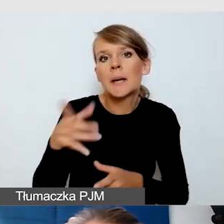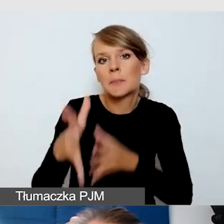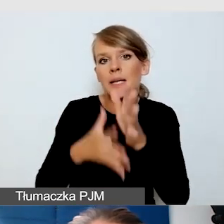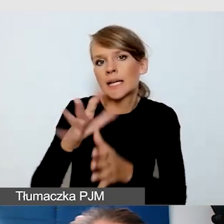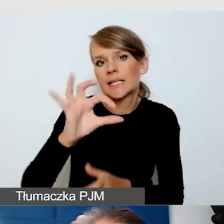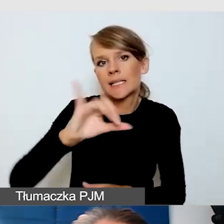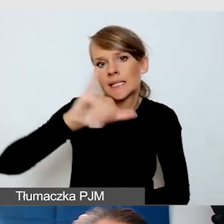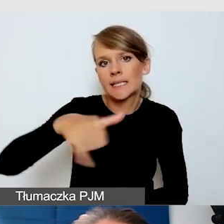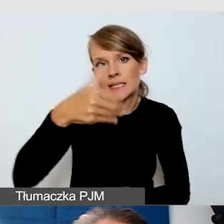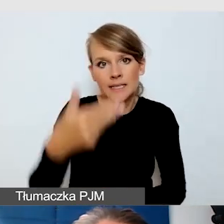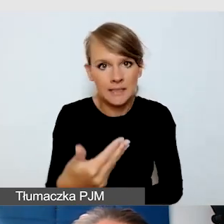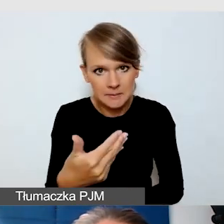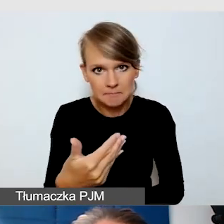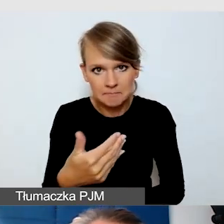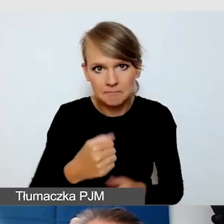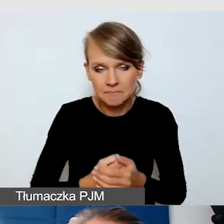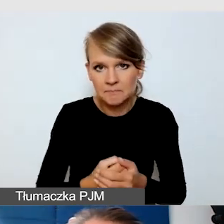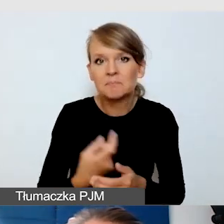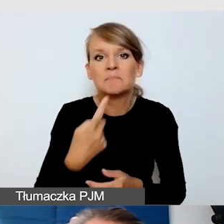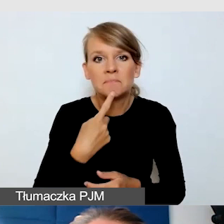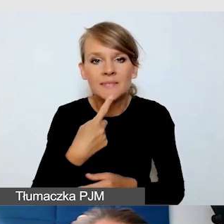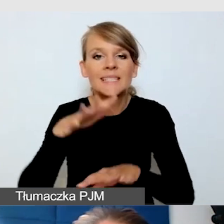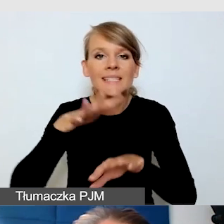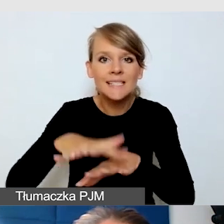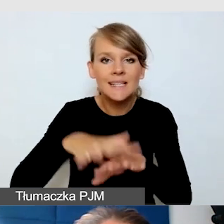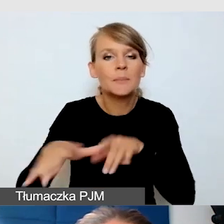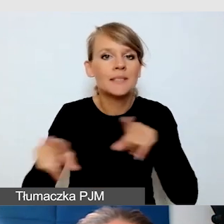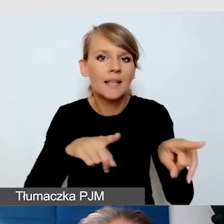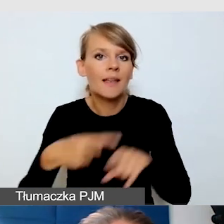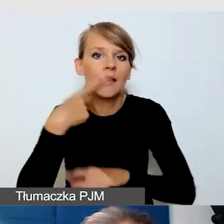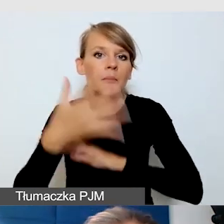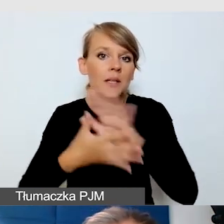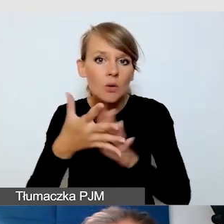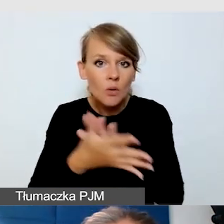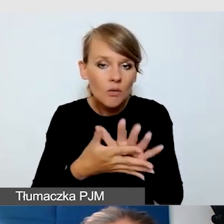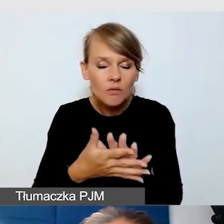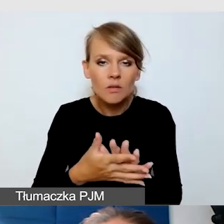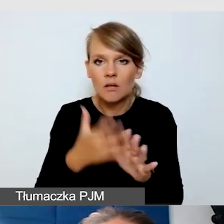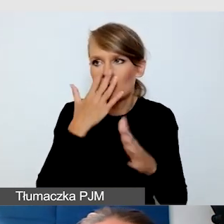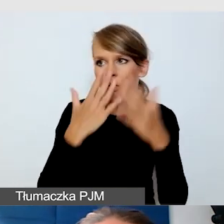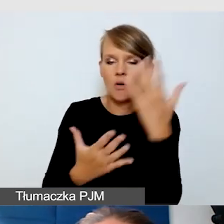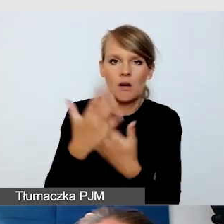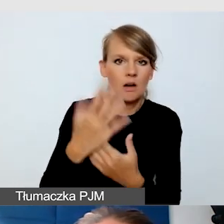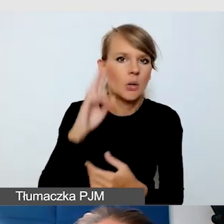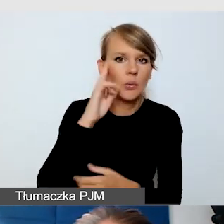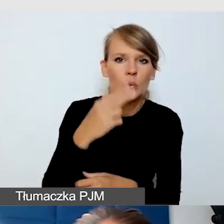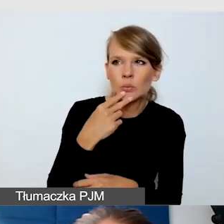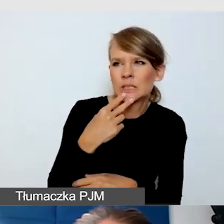czyli system znaków języka migowego. Wtedy się okaże, że Głusi nie do końca rozumieją.